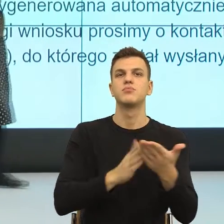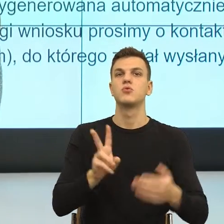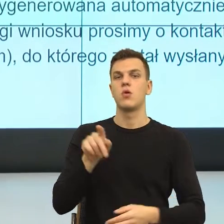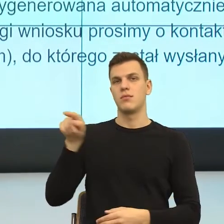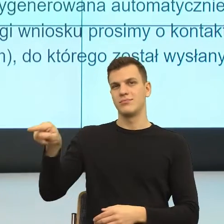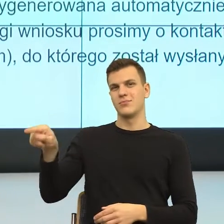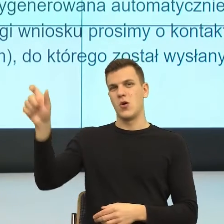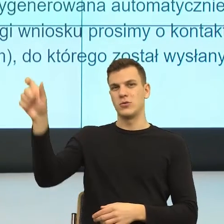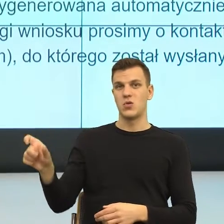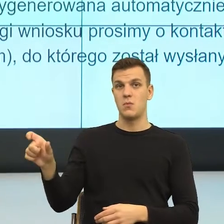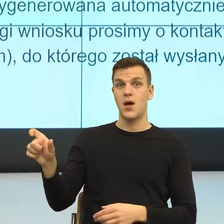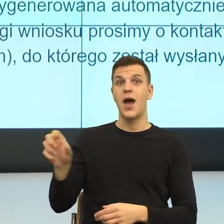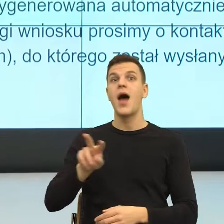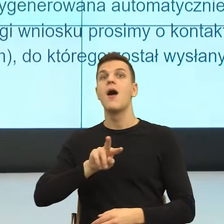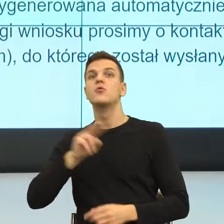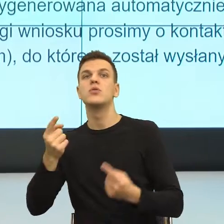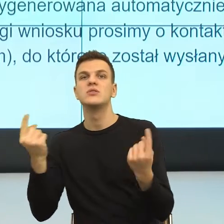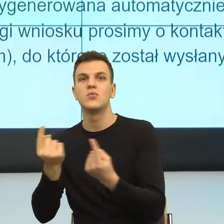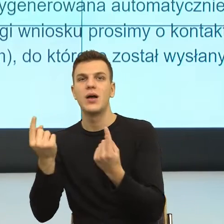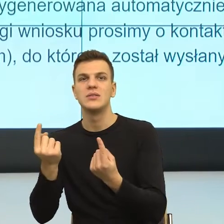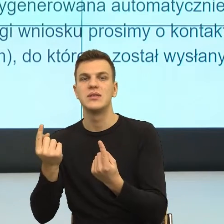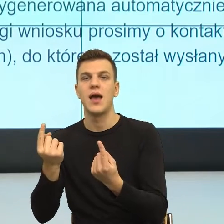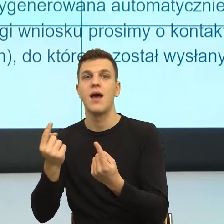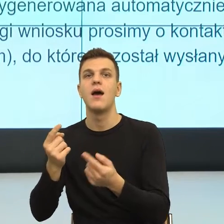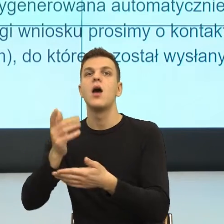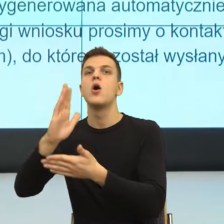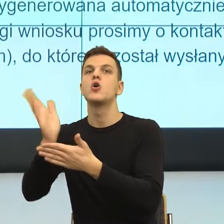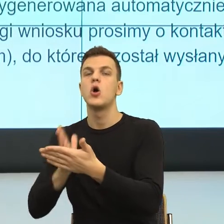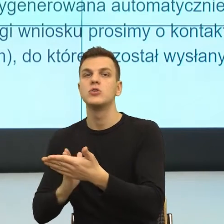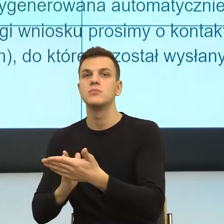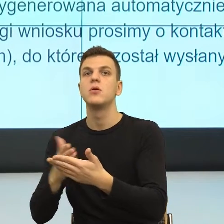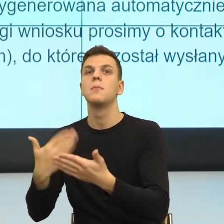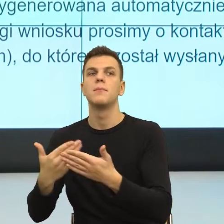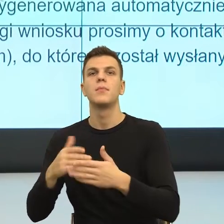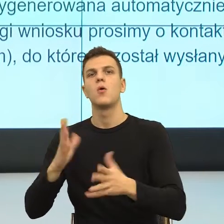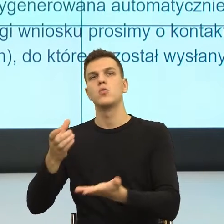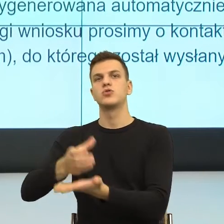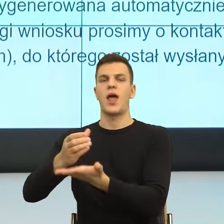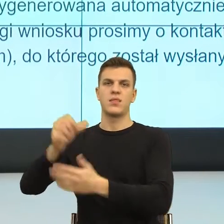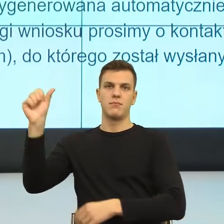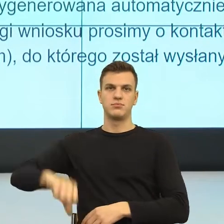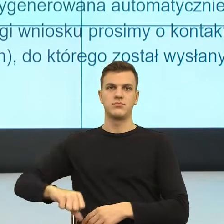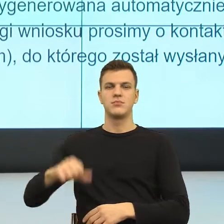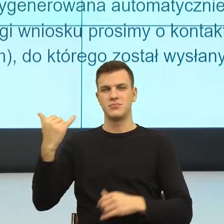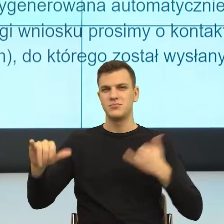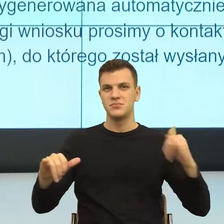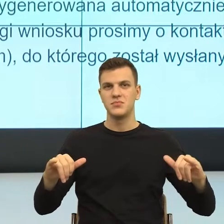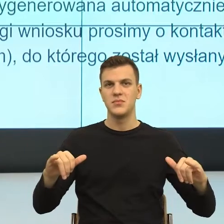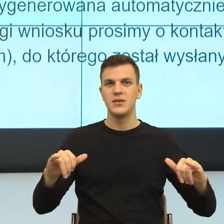Natomiast w drugiej sytuacji zrzucił na jakość szklanki. I teraz oczywiście to jest anegdota, ale ona ma pokazać to, jak nasz umysł